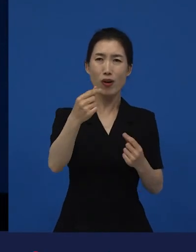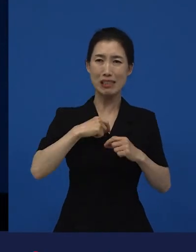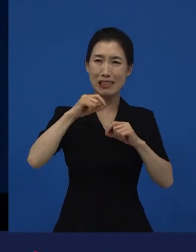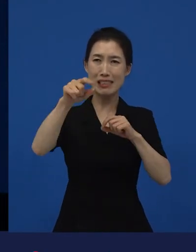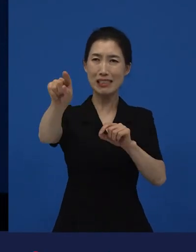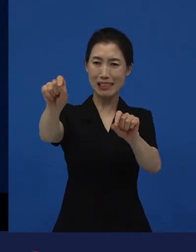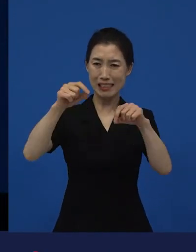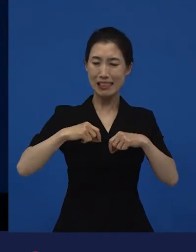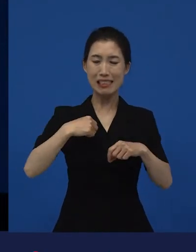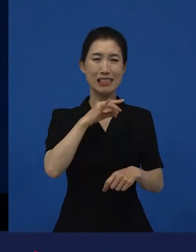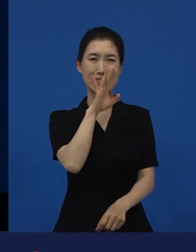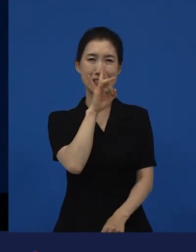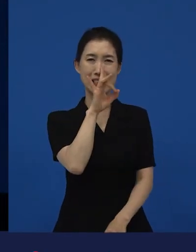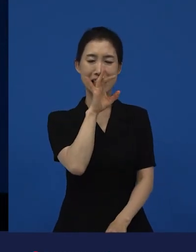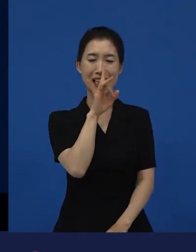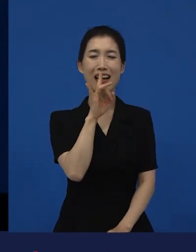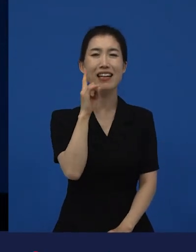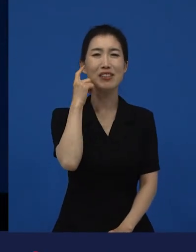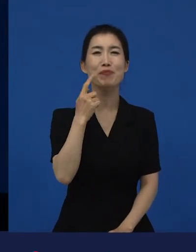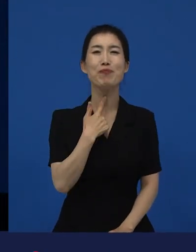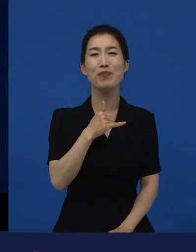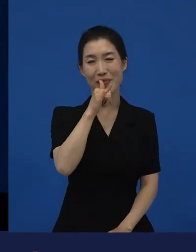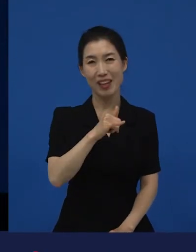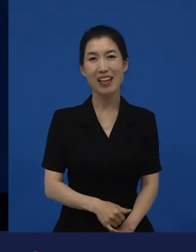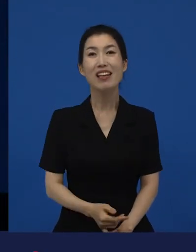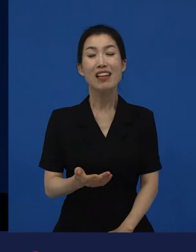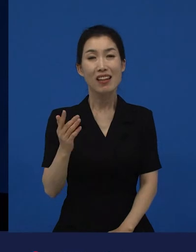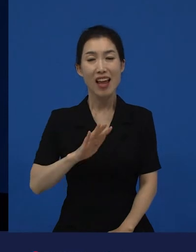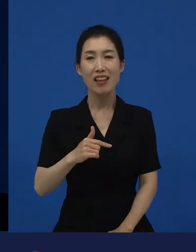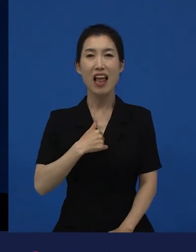그것에 대해서 공감해주는 사람들이 굉장히 많은 걸 보면서